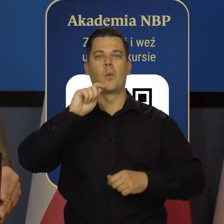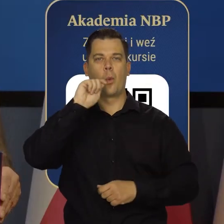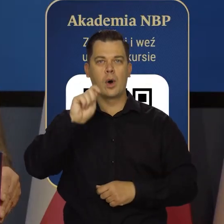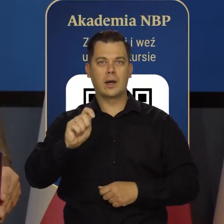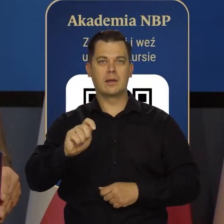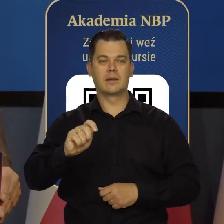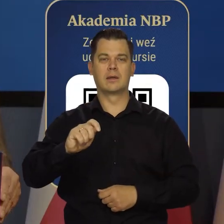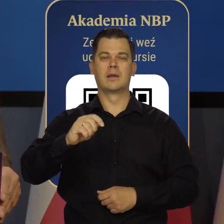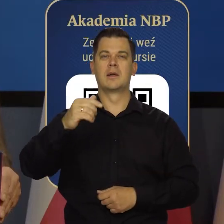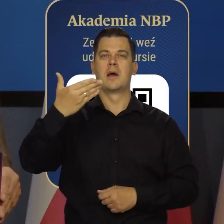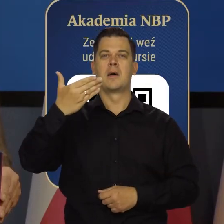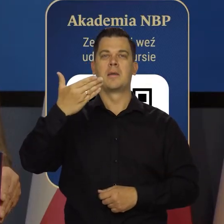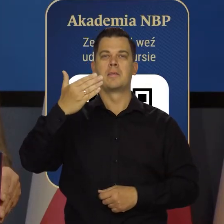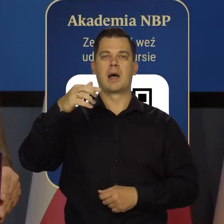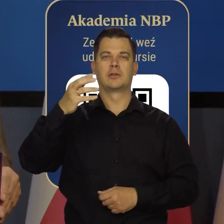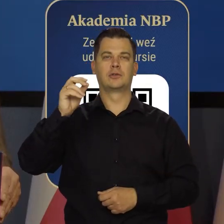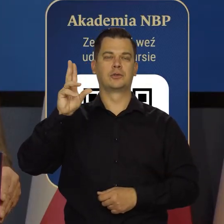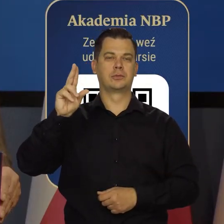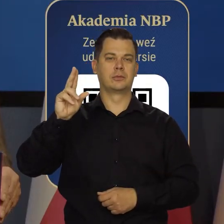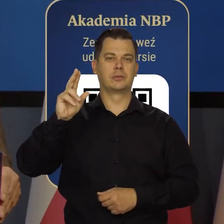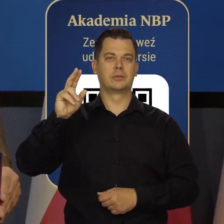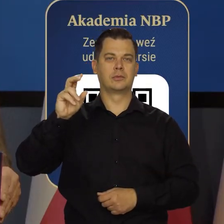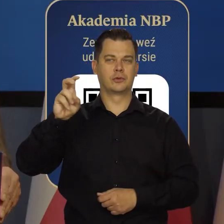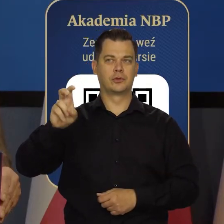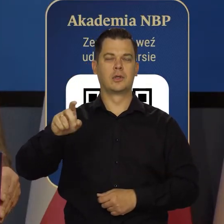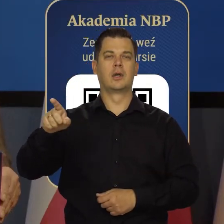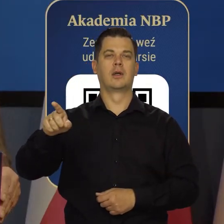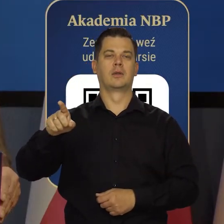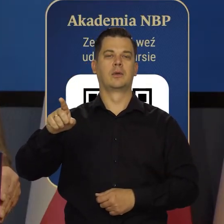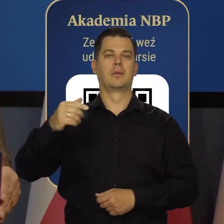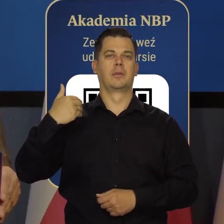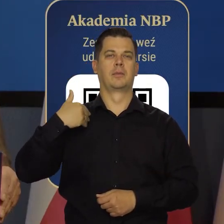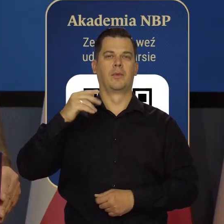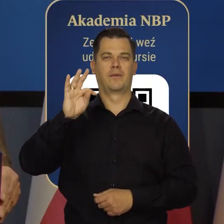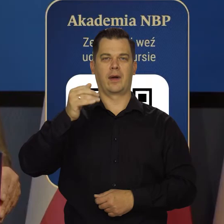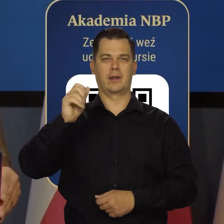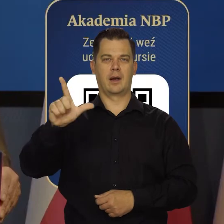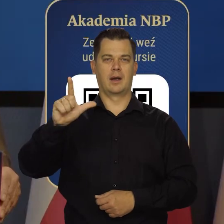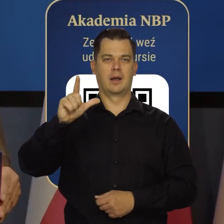i David Marsh, przewodniczący monetarny Now Financial Institution Forum.